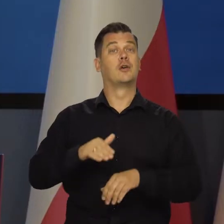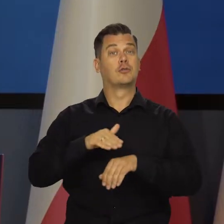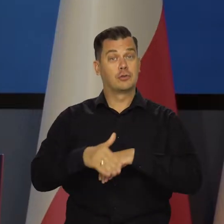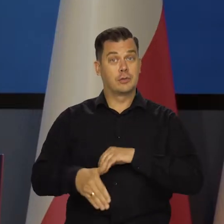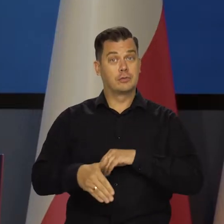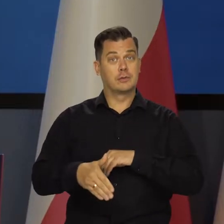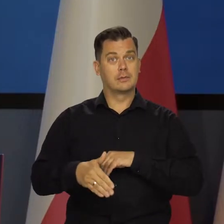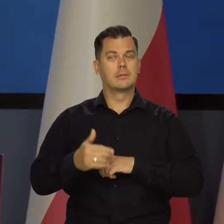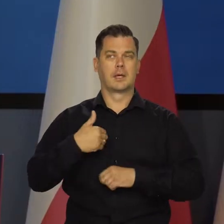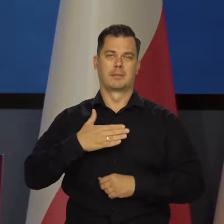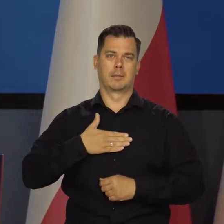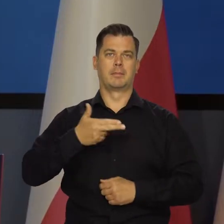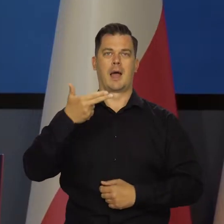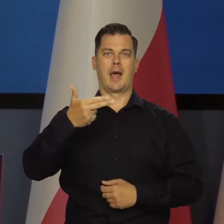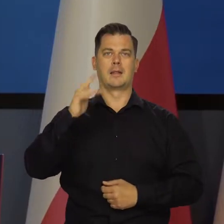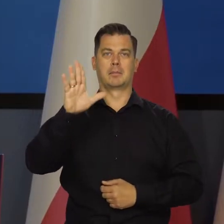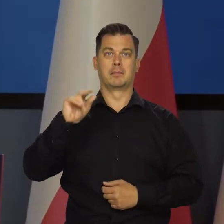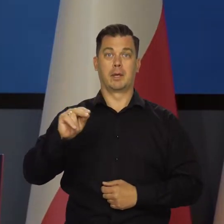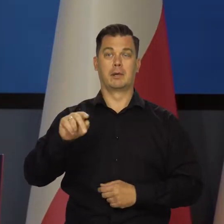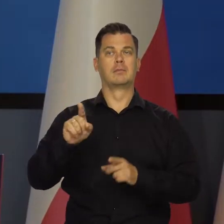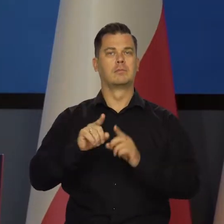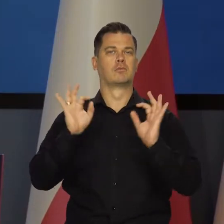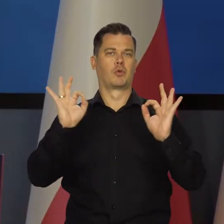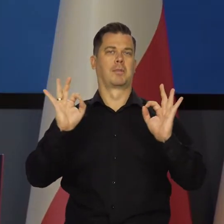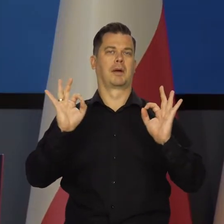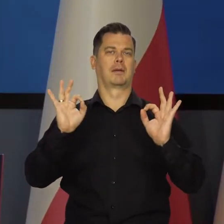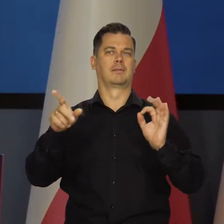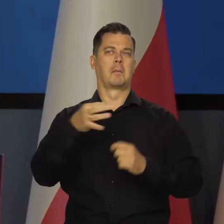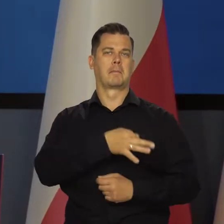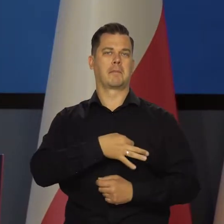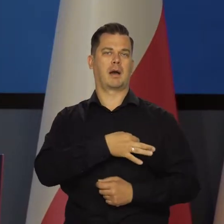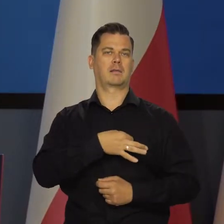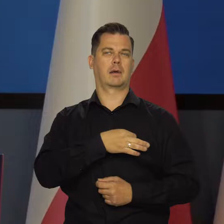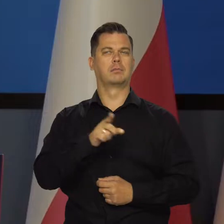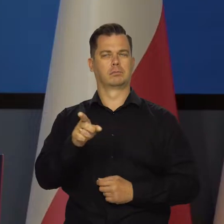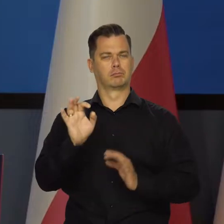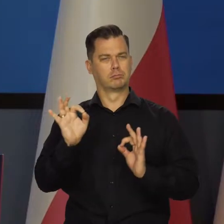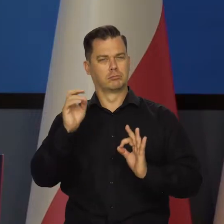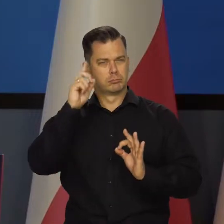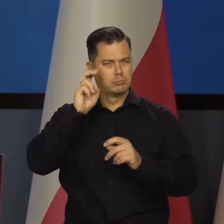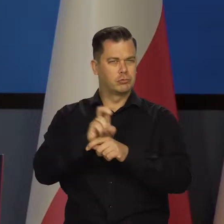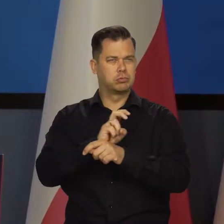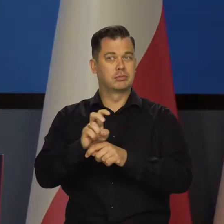Na szczęście mamy zarówno w NBP, jak i w rządzie odpowiednio dobrą ekipę, które są w stanie to zapewnić.